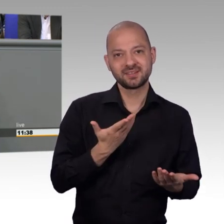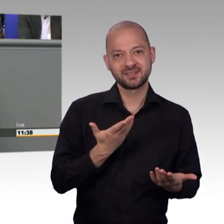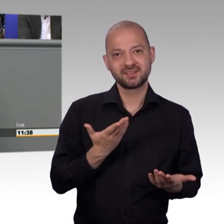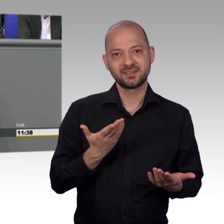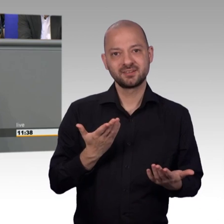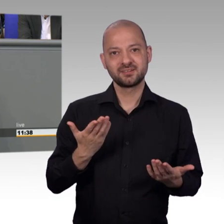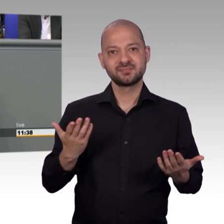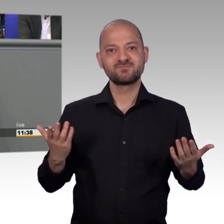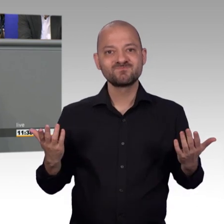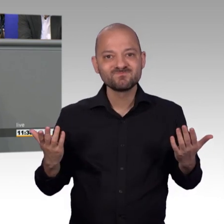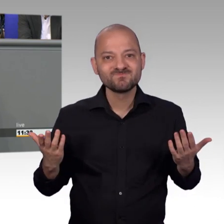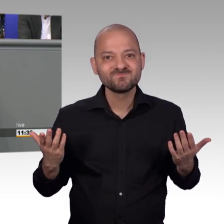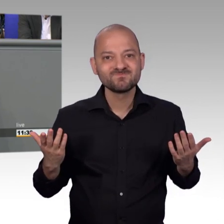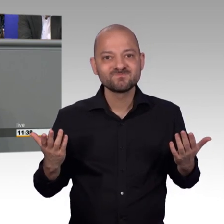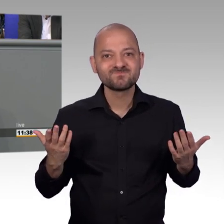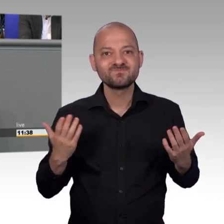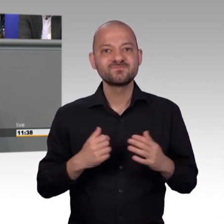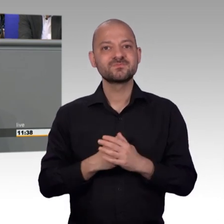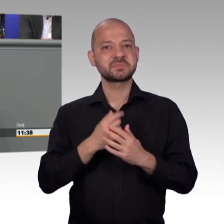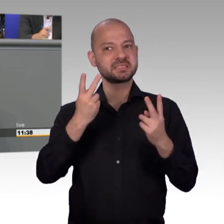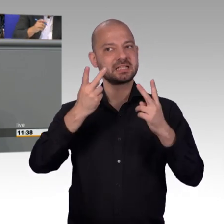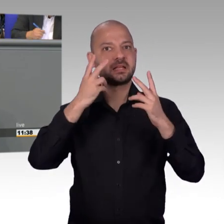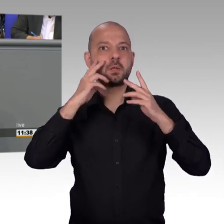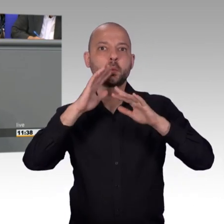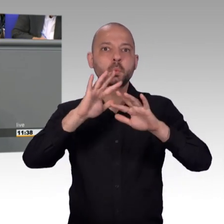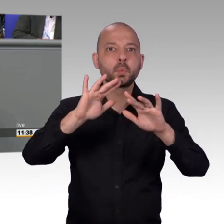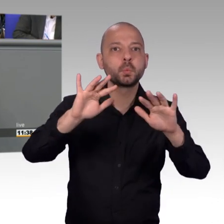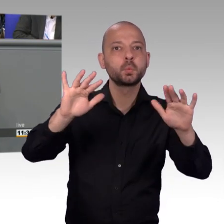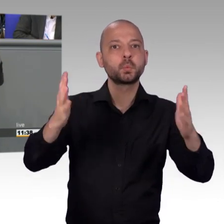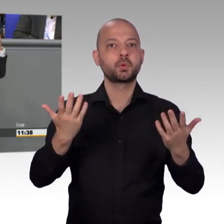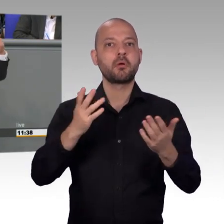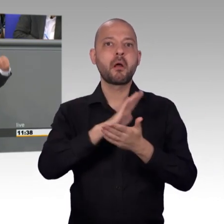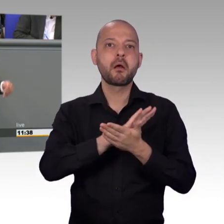eben nicht bei uns im Petitionsausschuss. Wer was verändern möchte in diesem Land, an die Bevölkerung